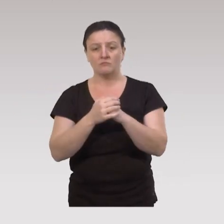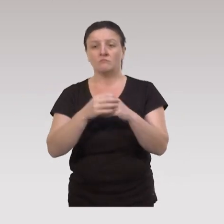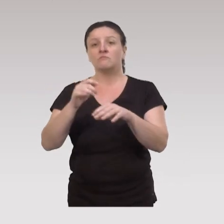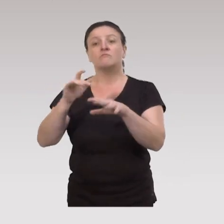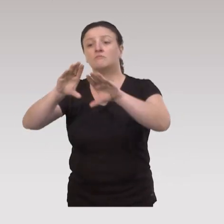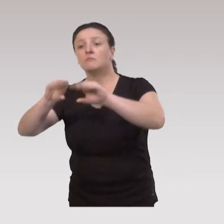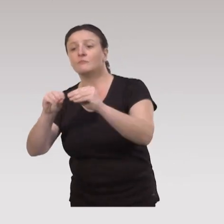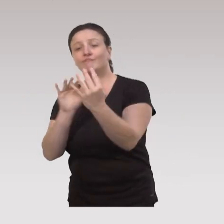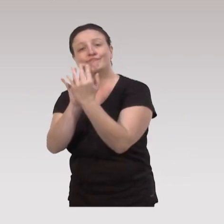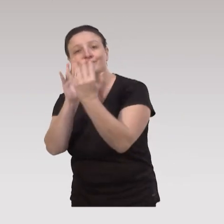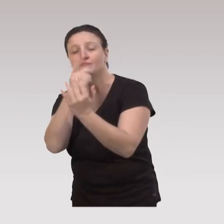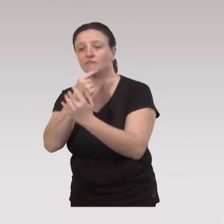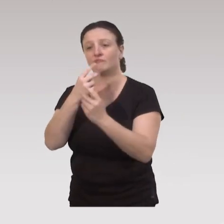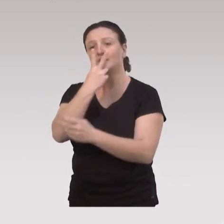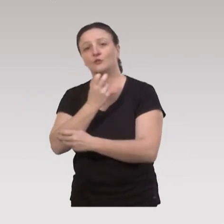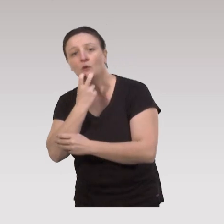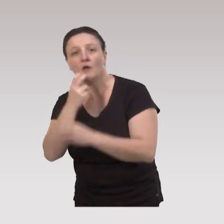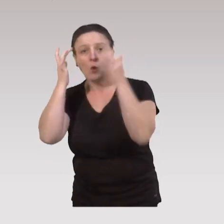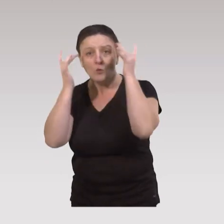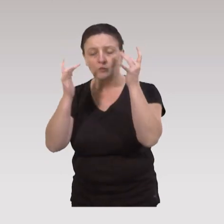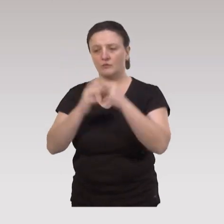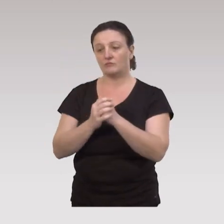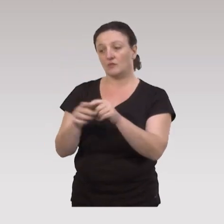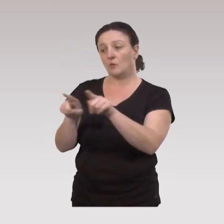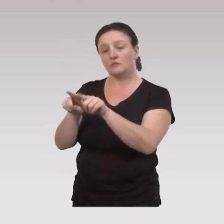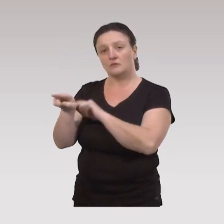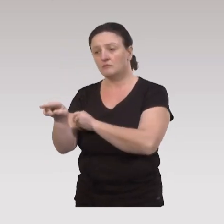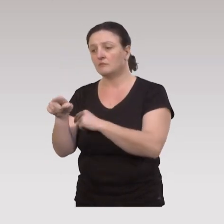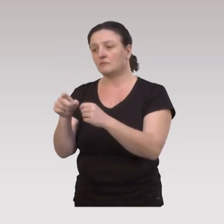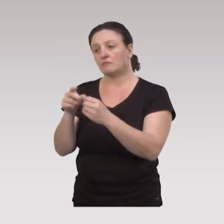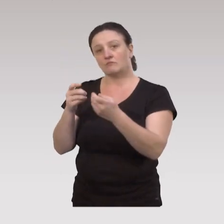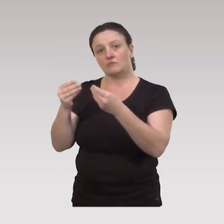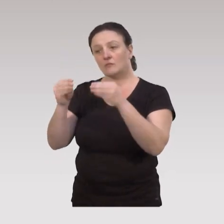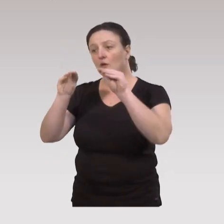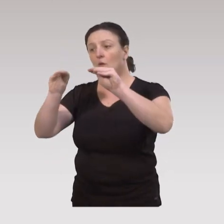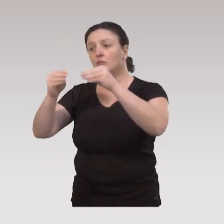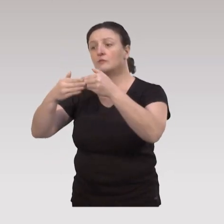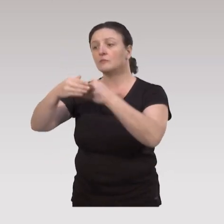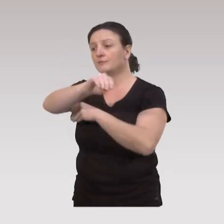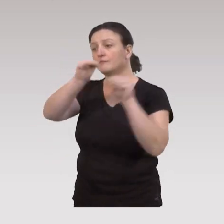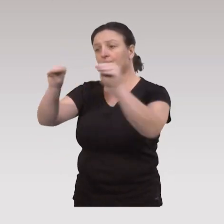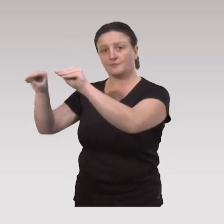on va trouver les lieux de convivialité, citoyens, culturels, et on va trouver également les commerces de proximité.